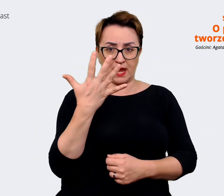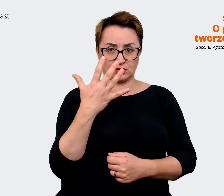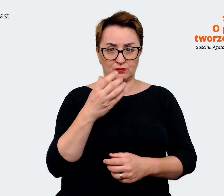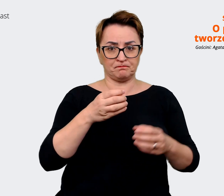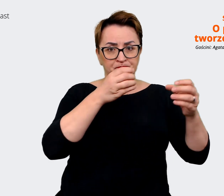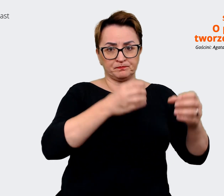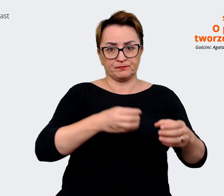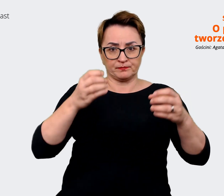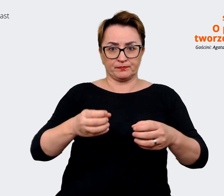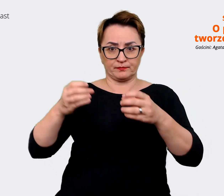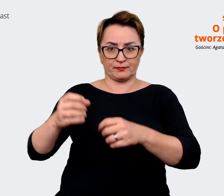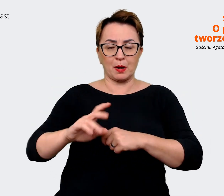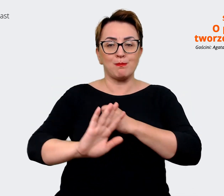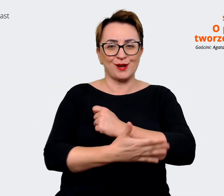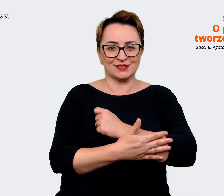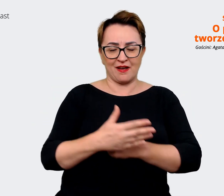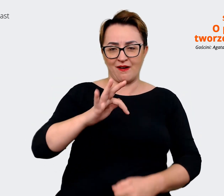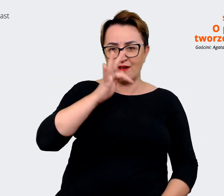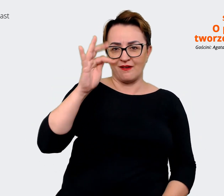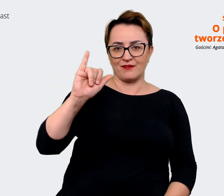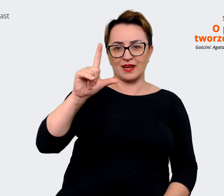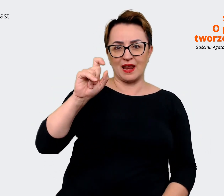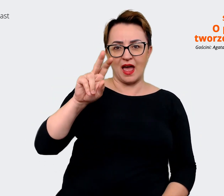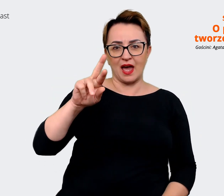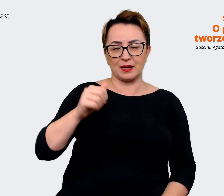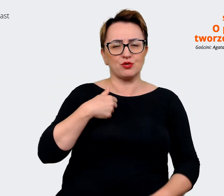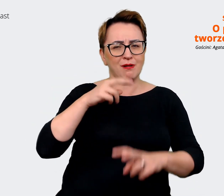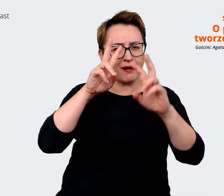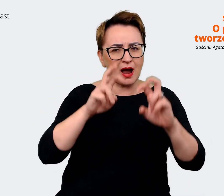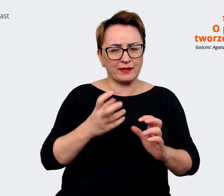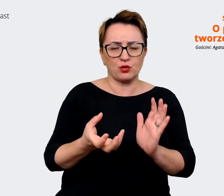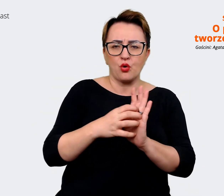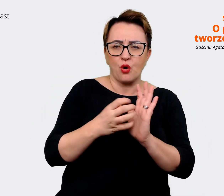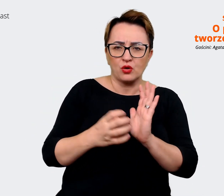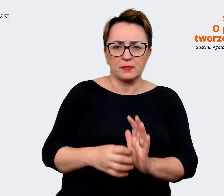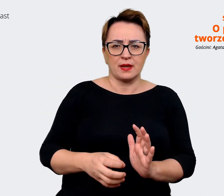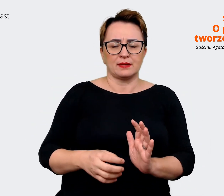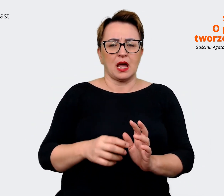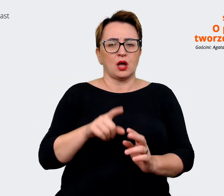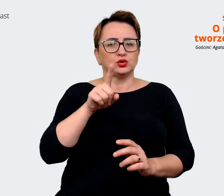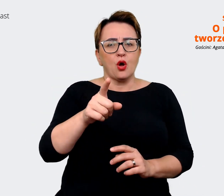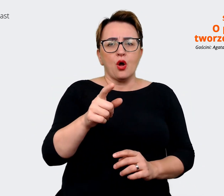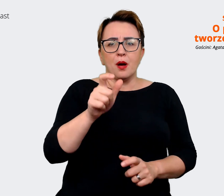właśnie w efekcie analizy i komentarzy, i tego, co pracownicy mówili w warsztatach,